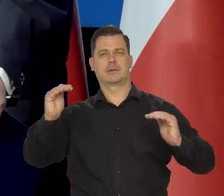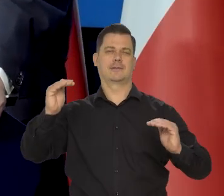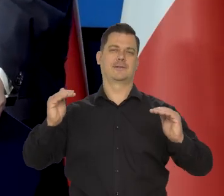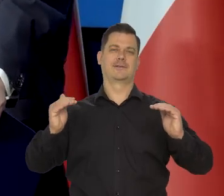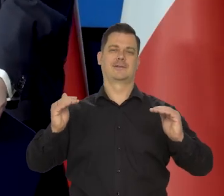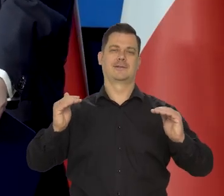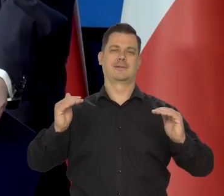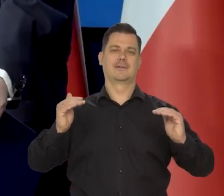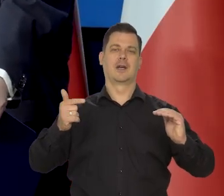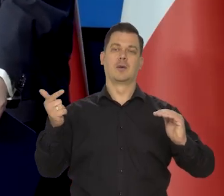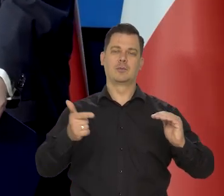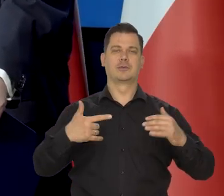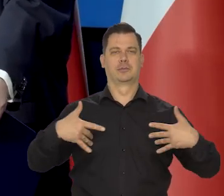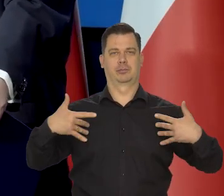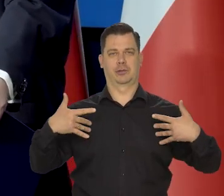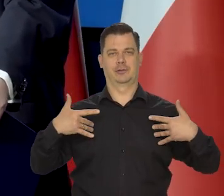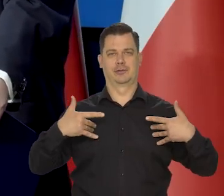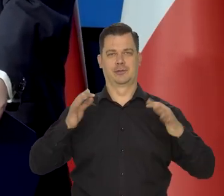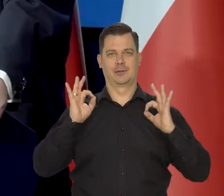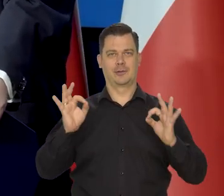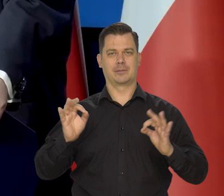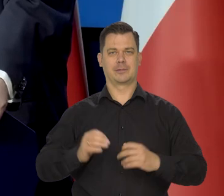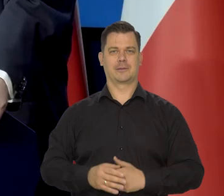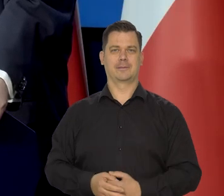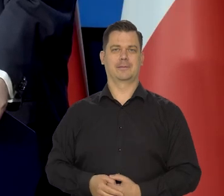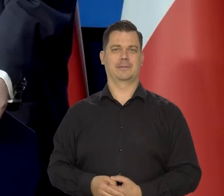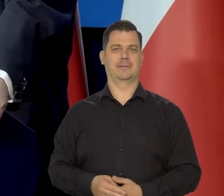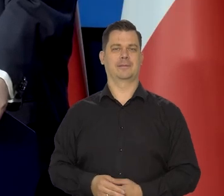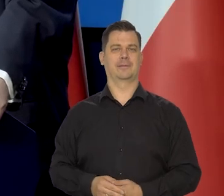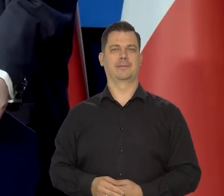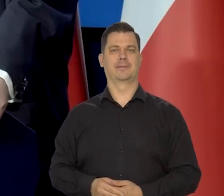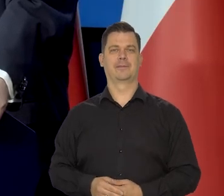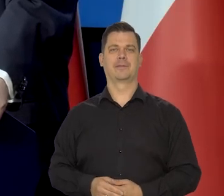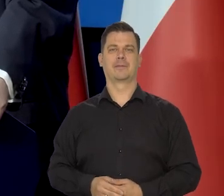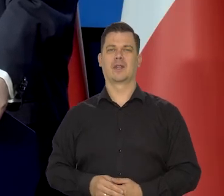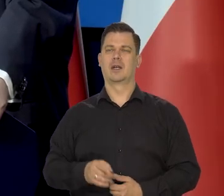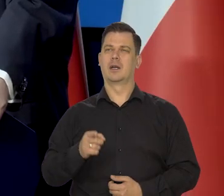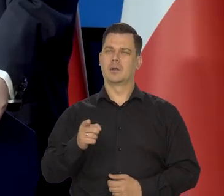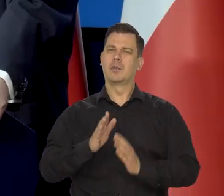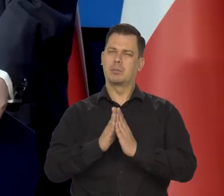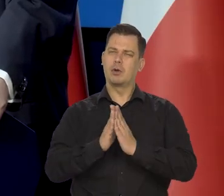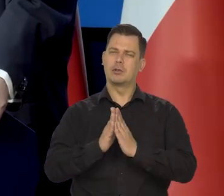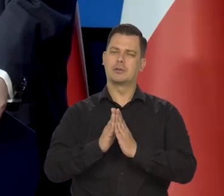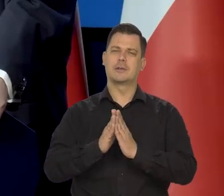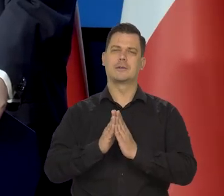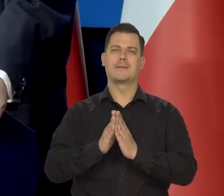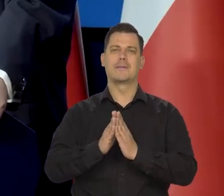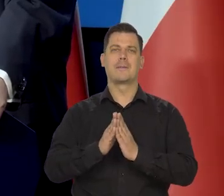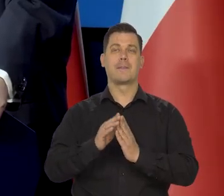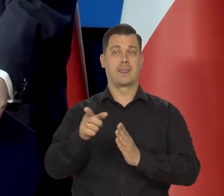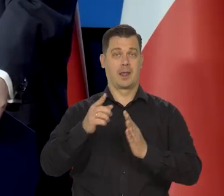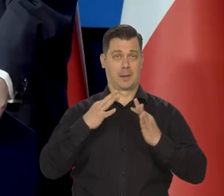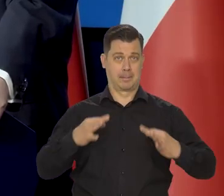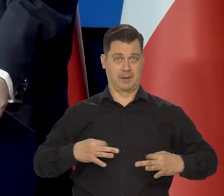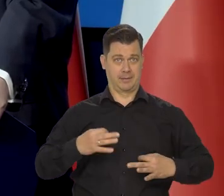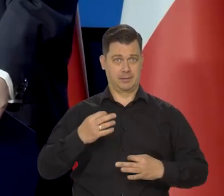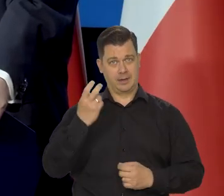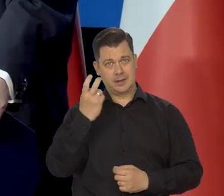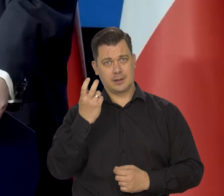ale żeby pacjent przetrzymał to w dobrej formie. No dużo.... Proszę o.... Jak Państwo się interesują, czy Pan,